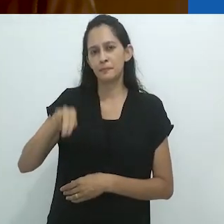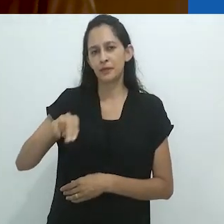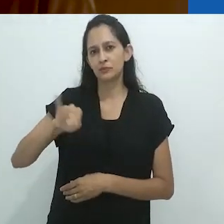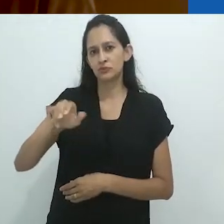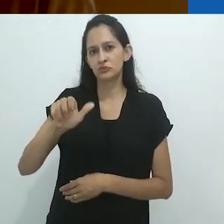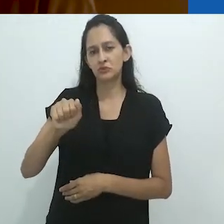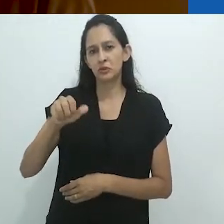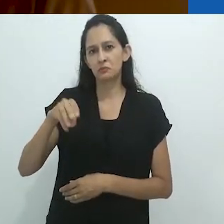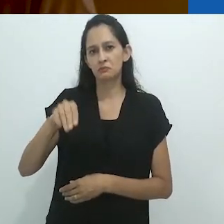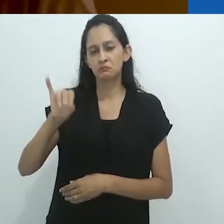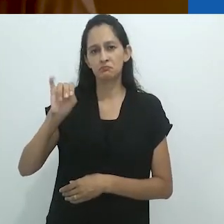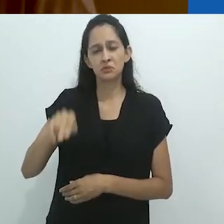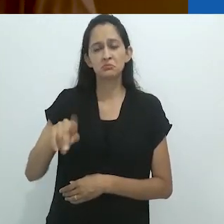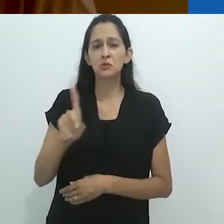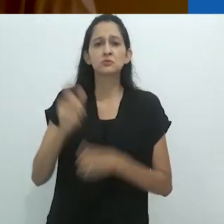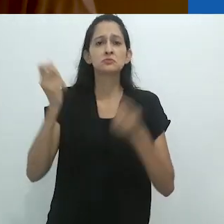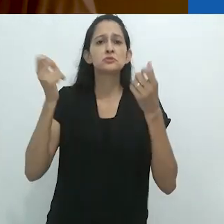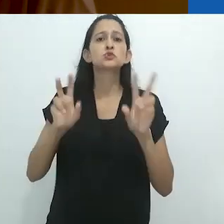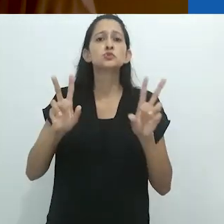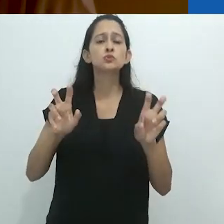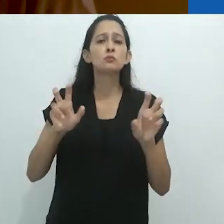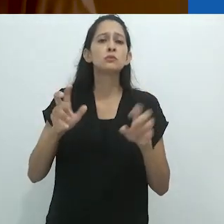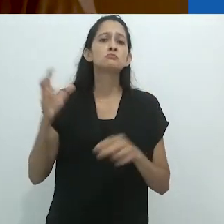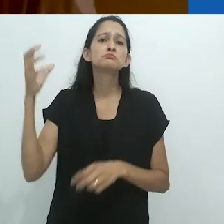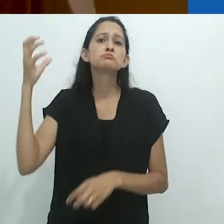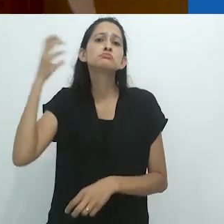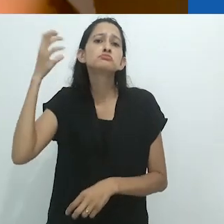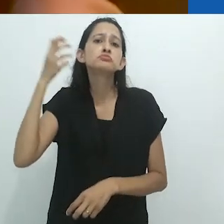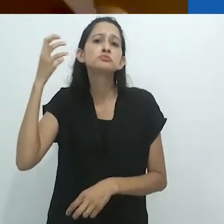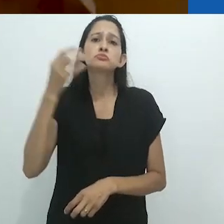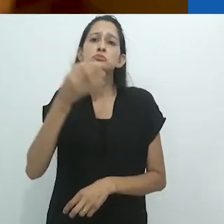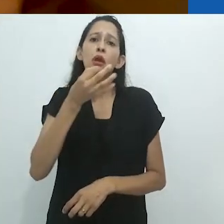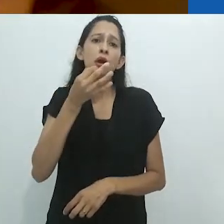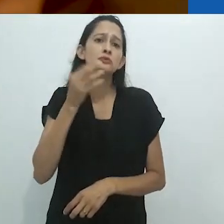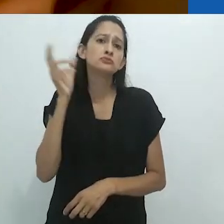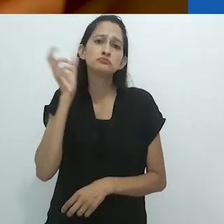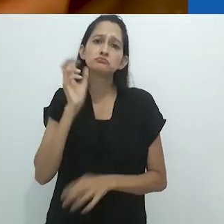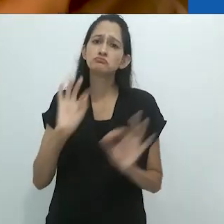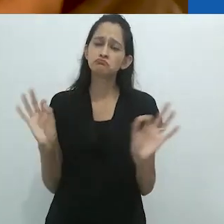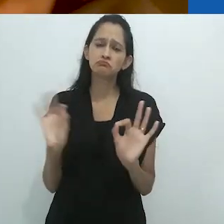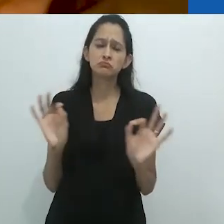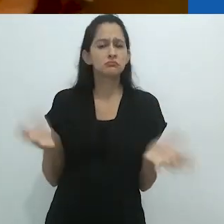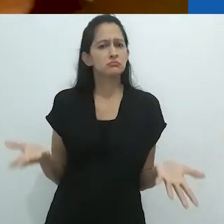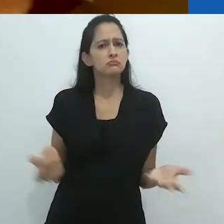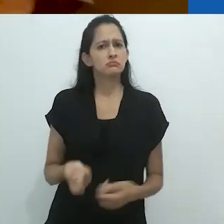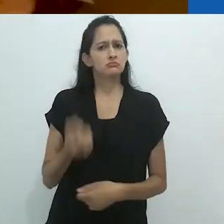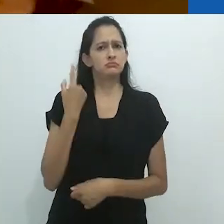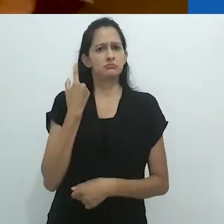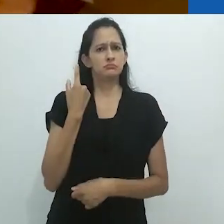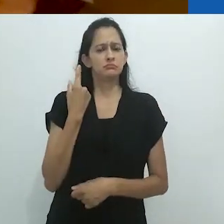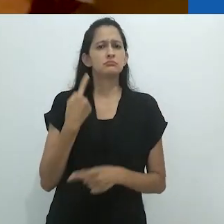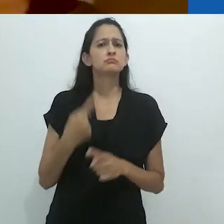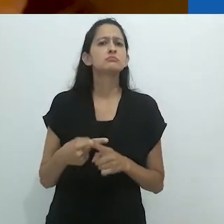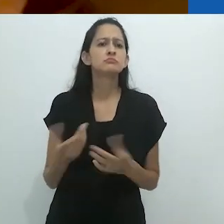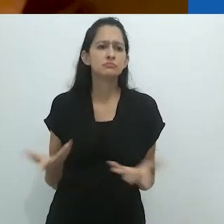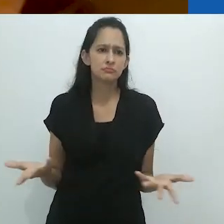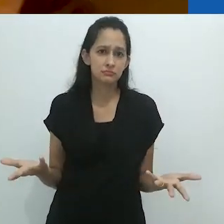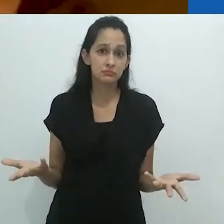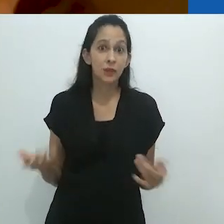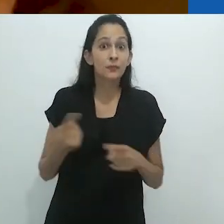a contação de histórias pelo radio, o que é incrível, na medida em que ele mesmo